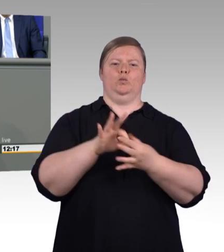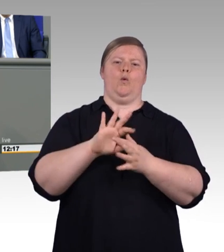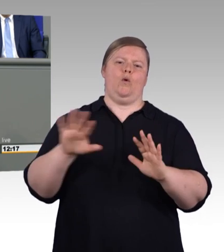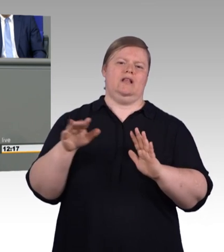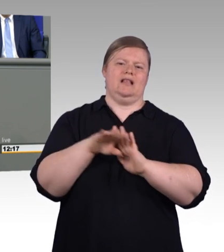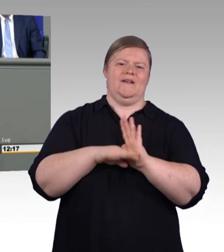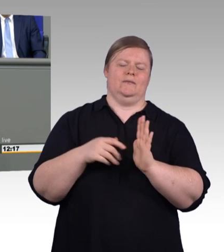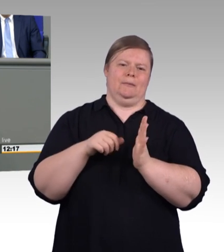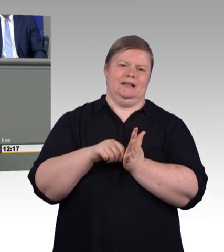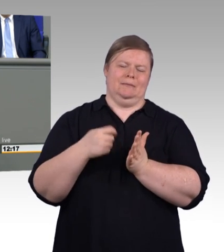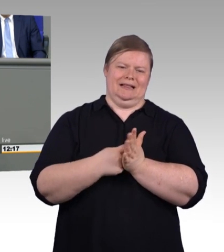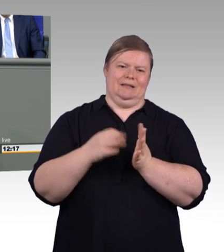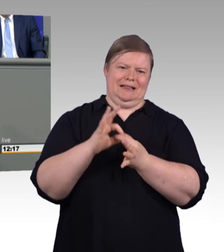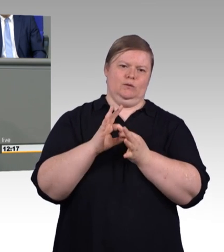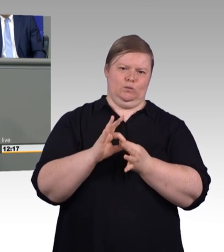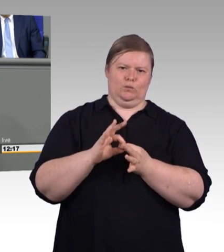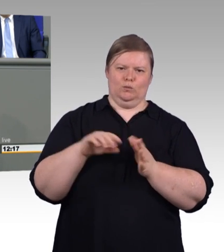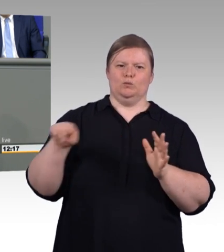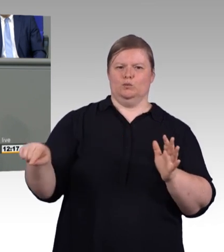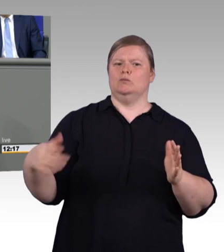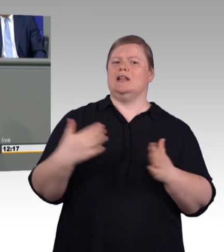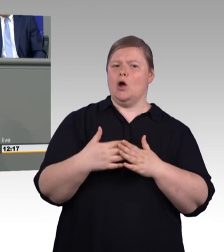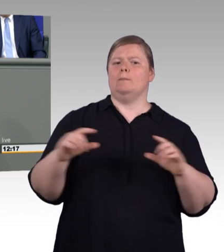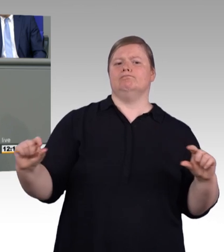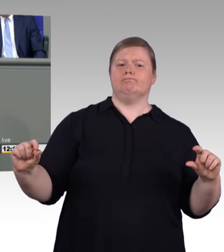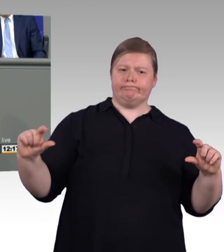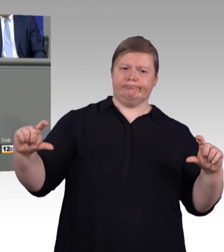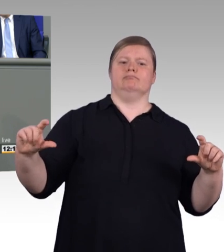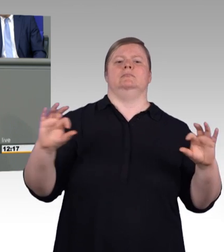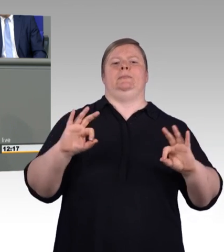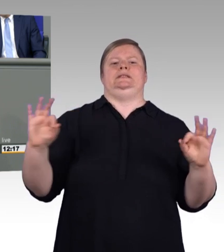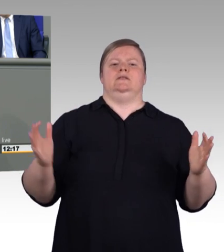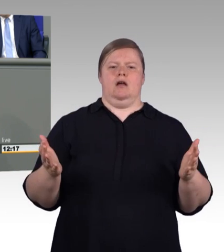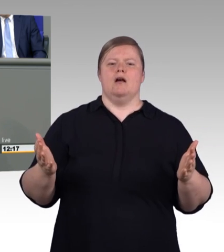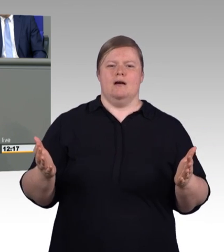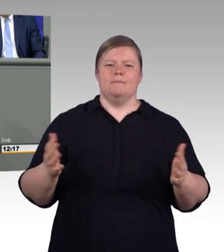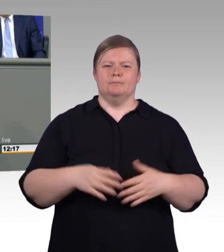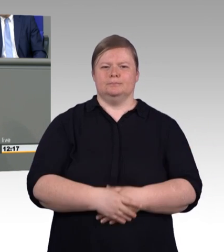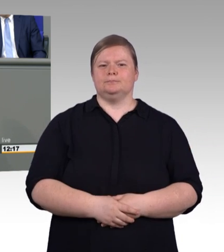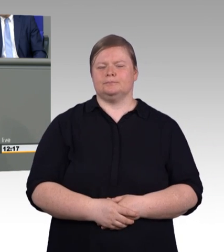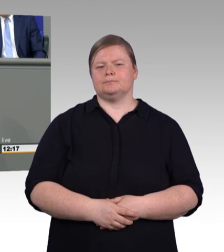sondern auch für die Arbeitgeberinnen und Arbeitgeber. Und an der Stelle möchte ich den Beitrag der Sozialpartner zu diesem Gesetz nochmal hervorheben.